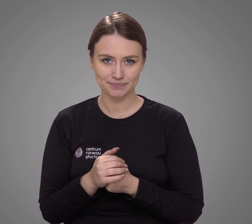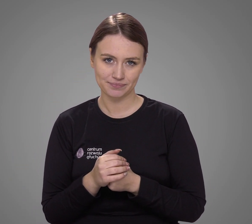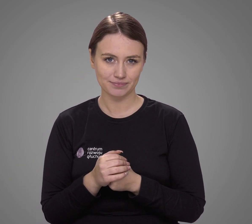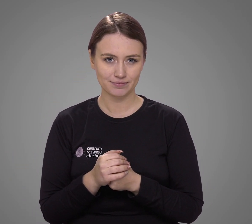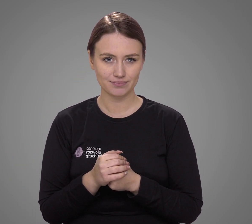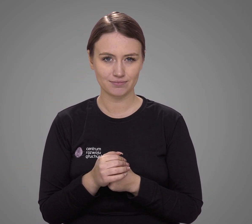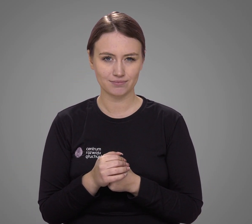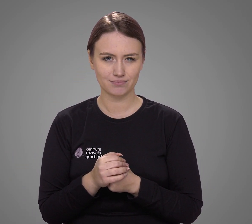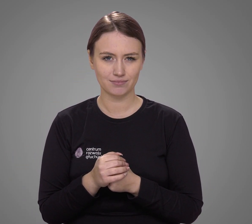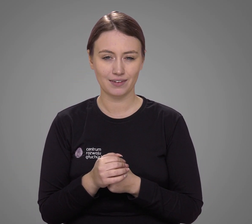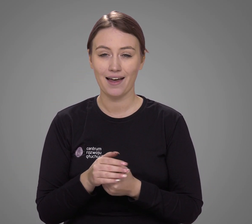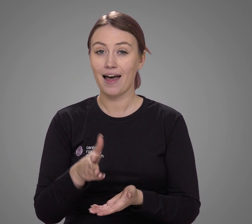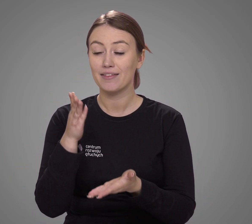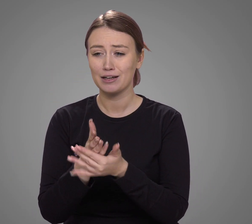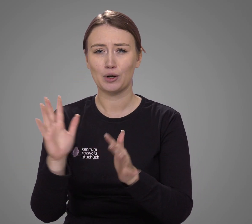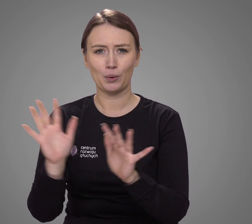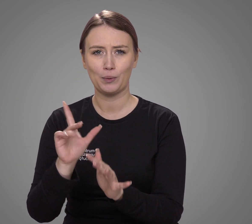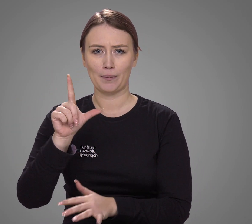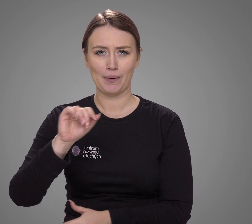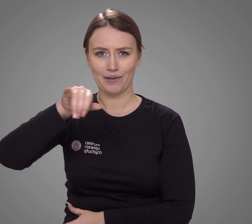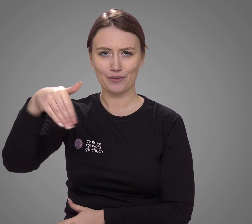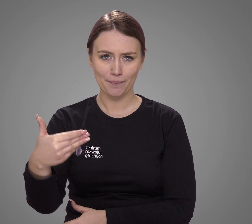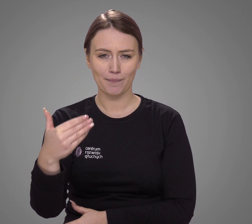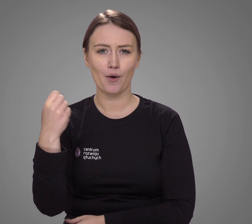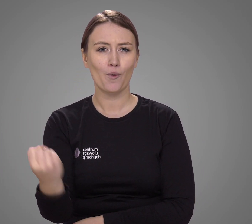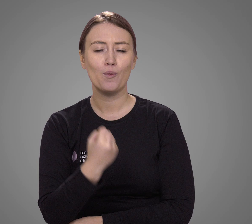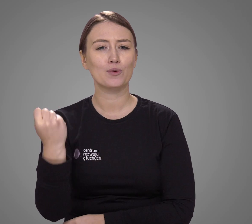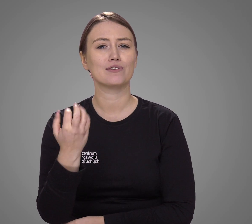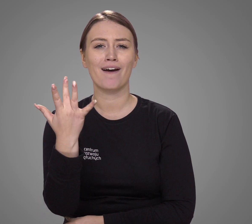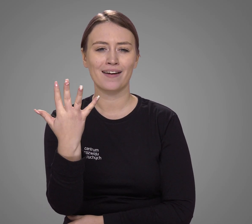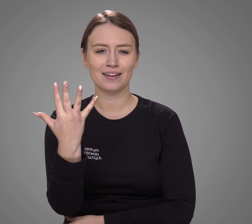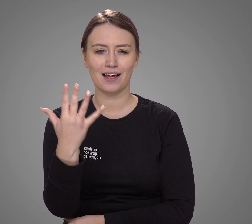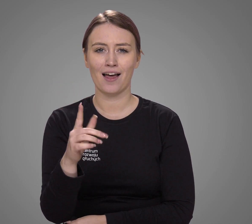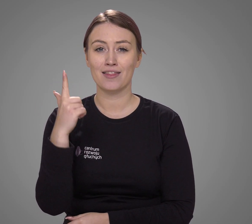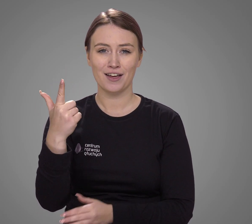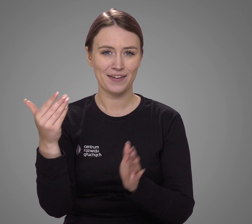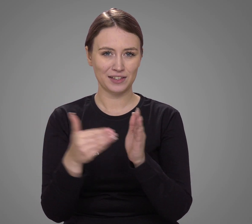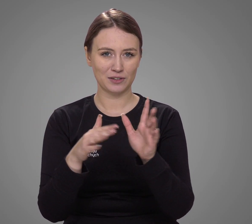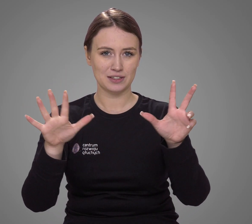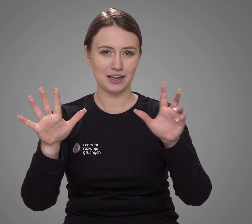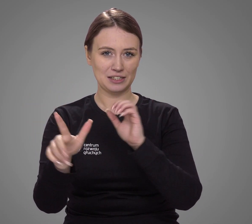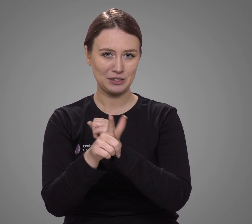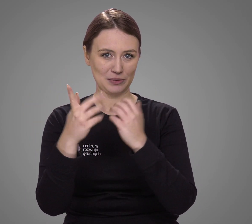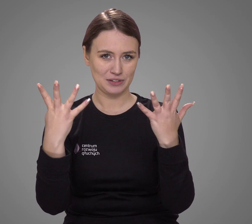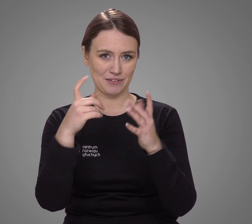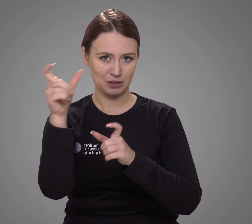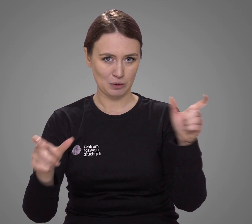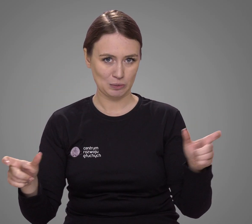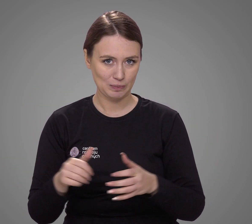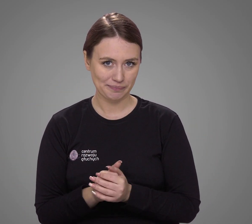A wyłącznie w polskim języku migowym komunikuje się zaledwie 2079 osób.